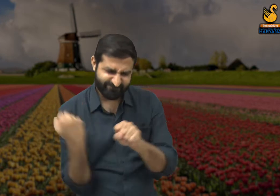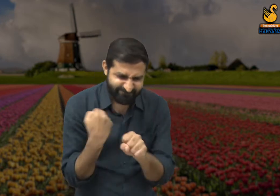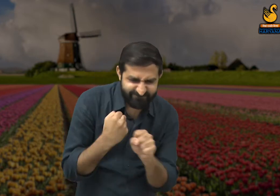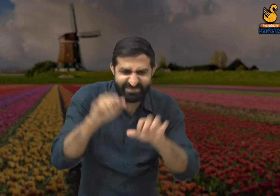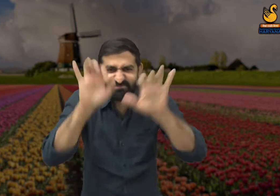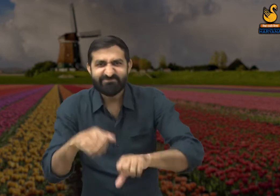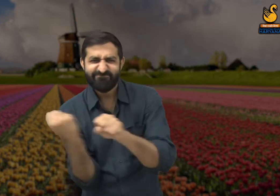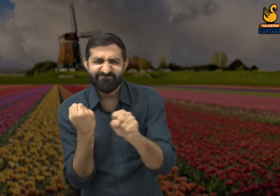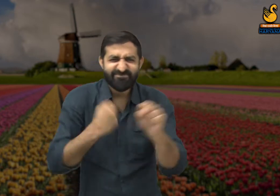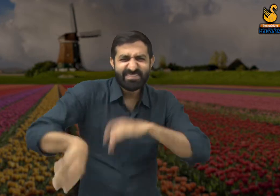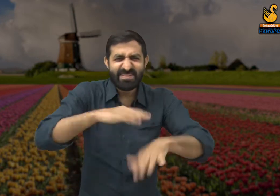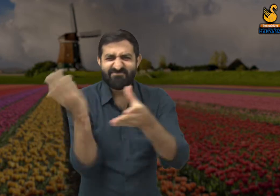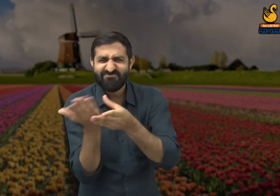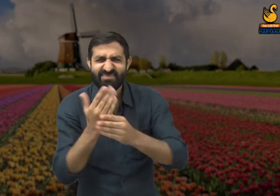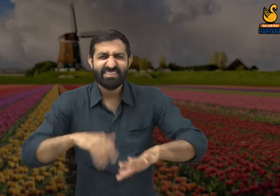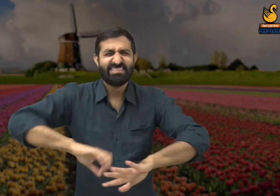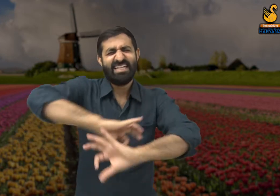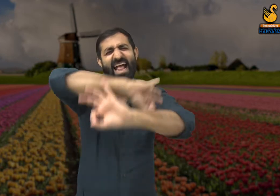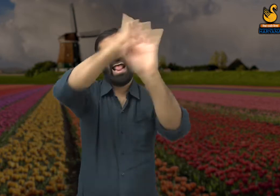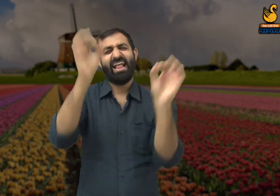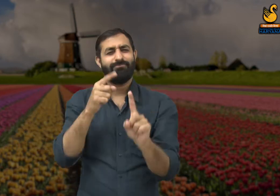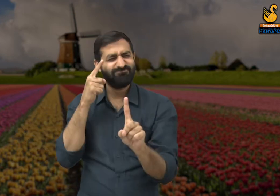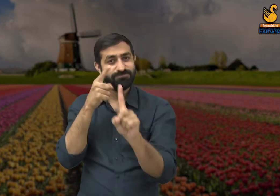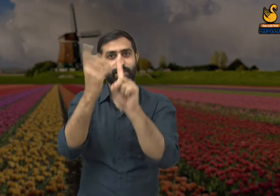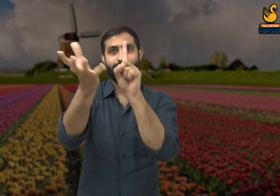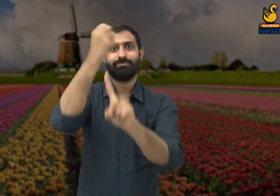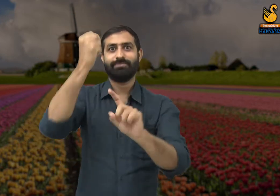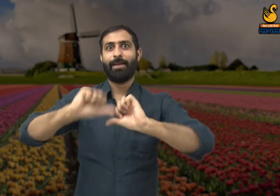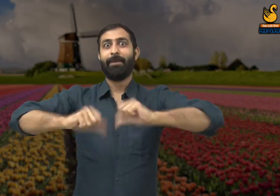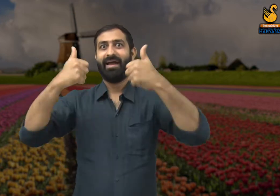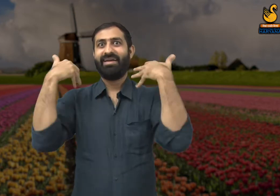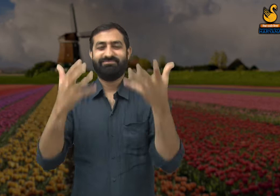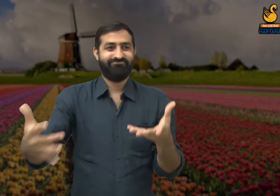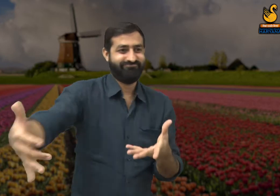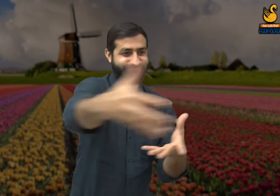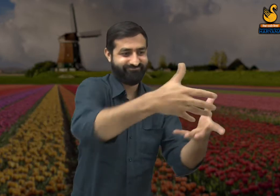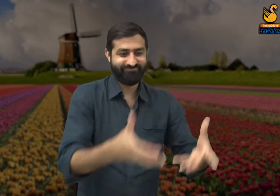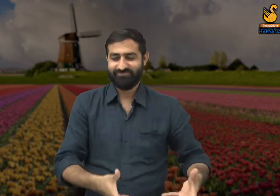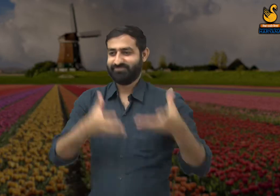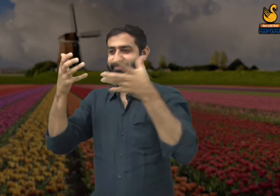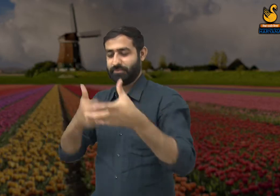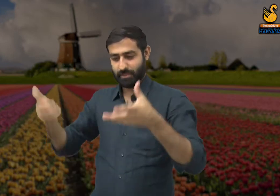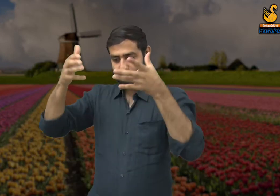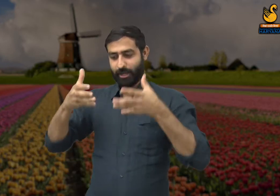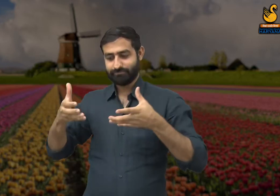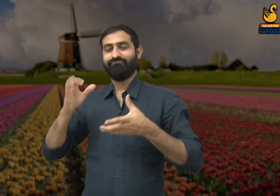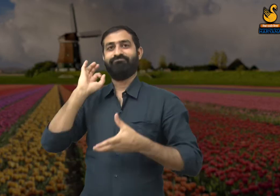और सभी कर्मचारी पूरी मेहनत से अपना कार्य खत्म करते हैं और फिर मैं अपने मालिक को जाकर जमा करते हैं.